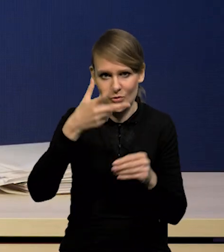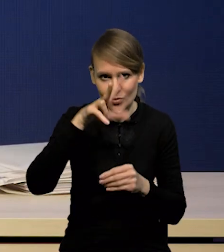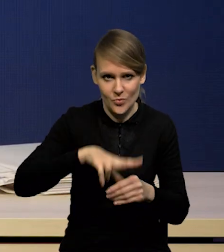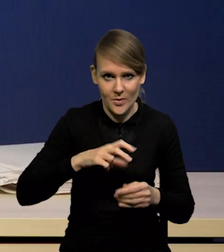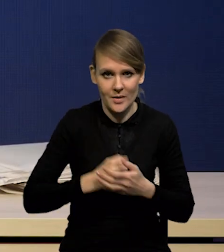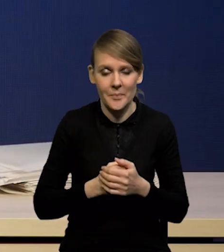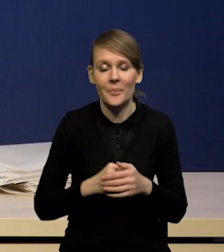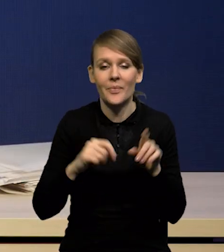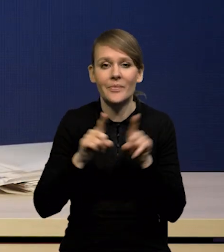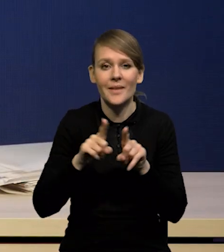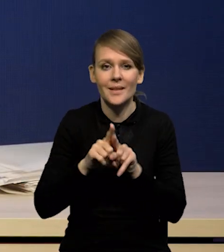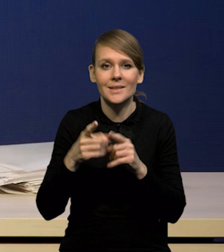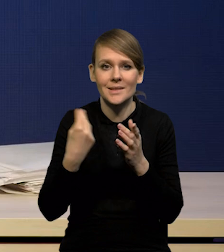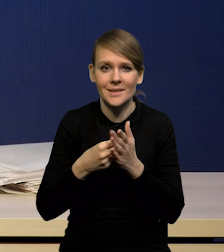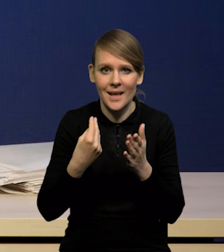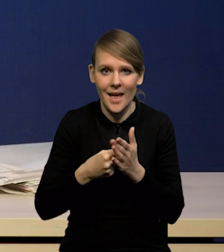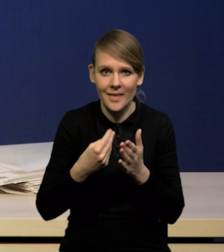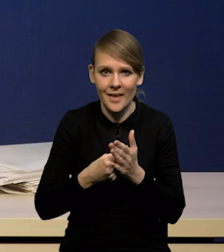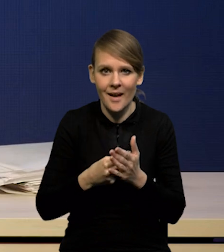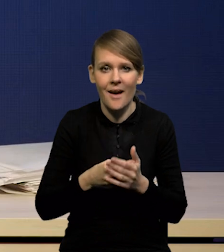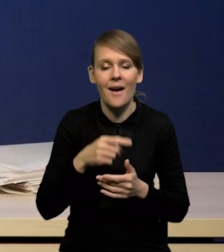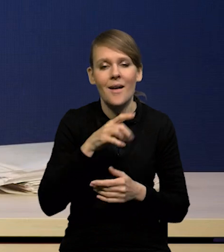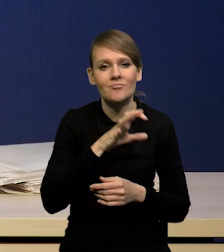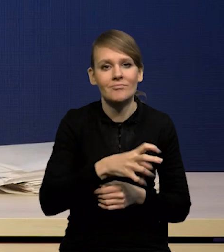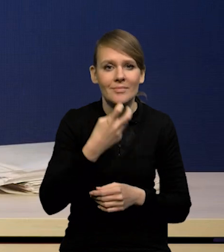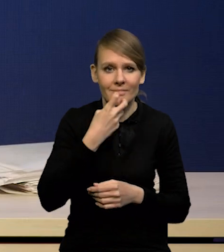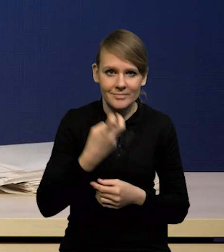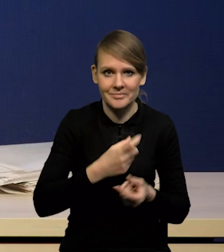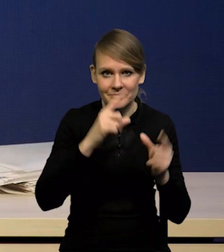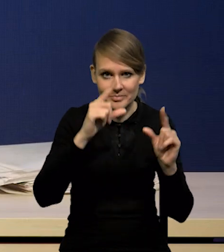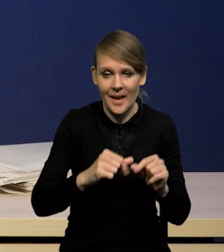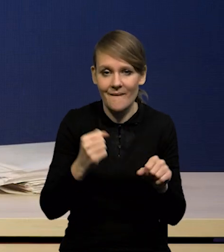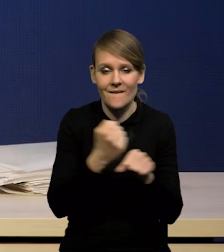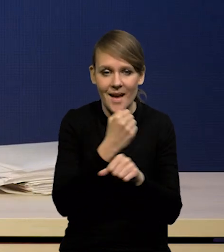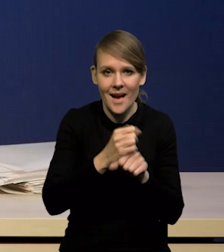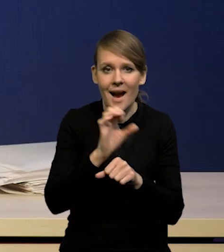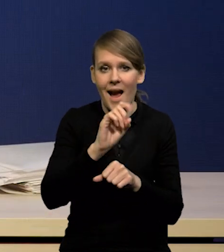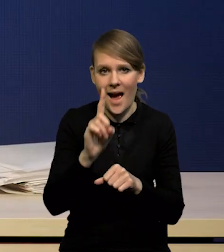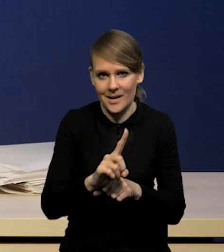Istotnie spadły ceny surowców energetycznych, zwłaszcza węgla i gazu,